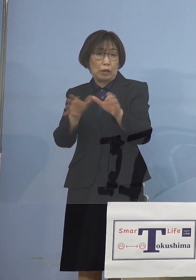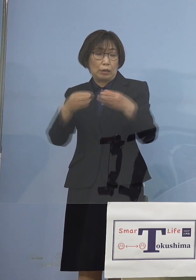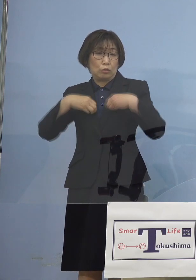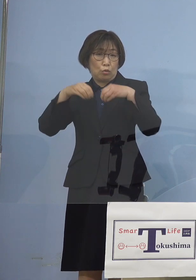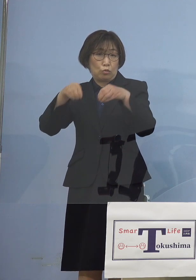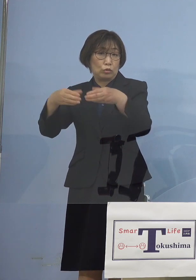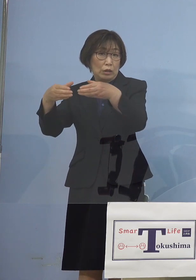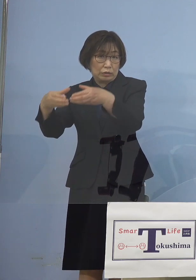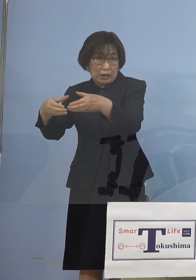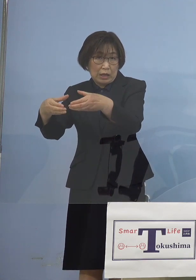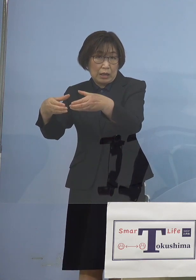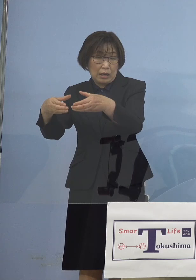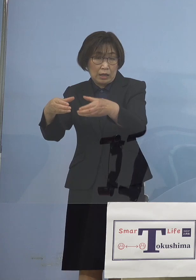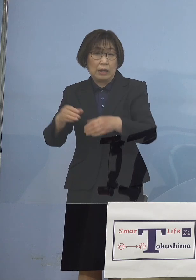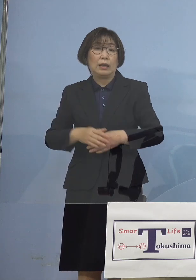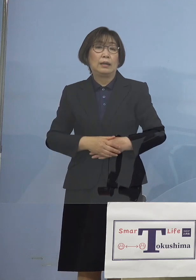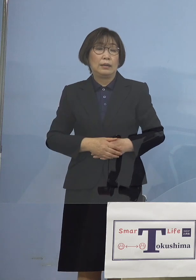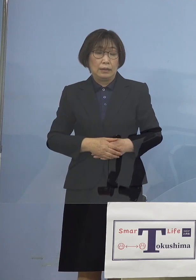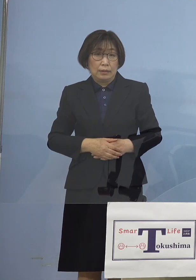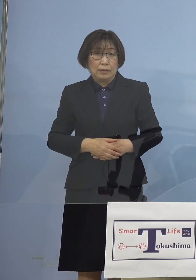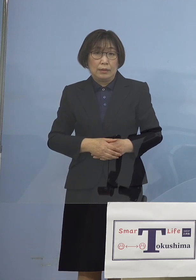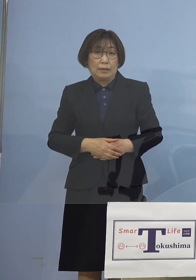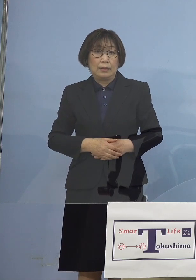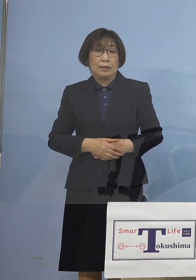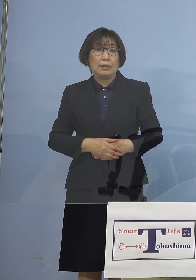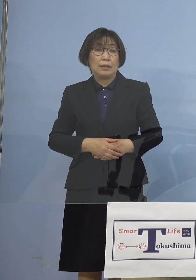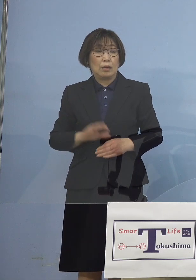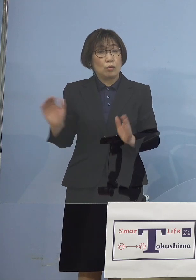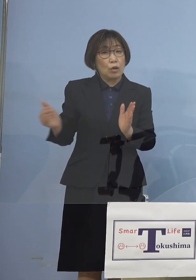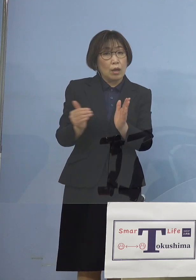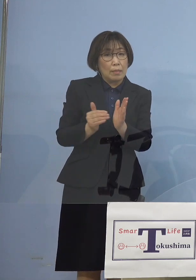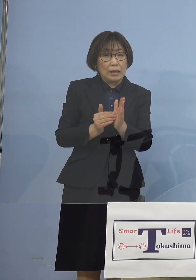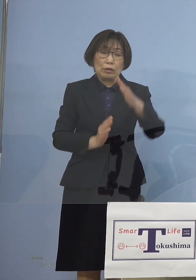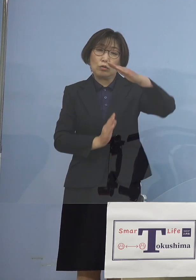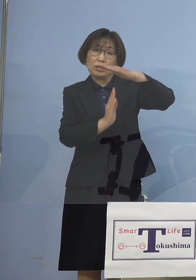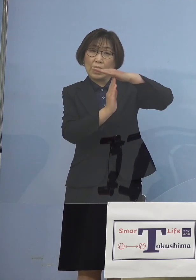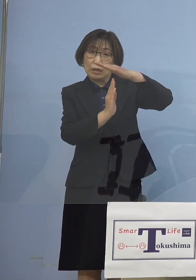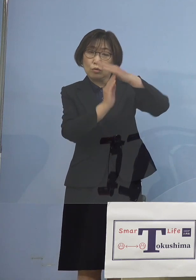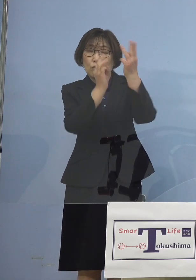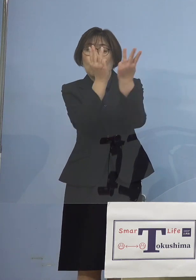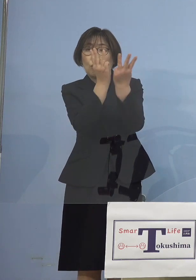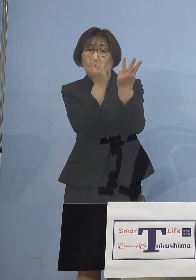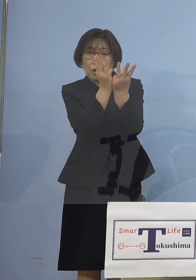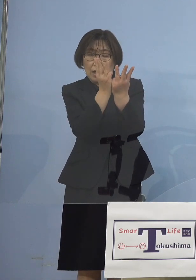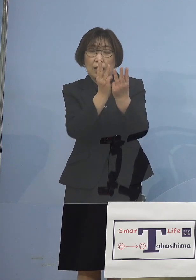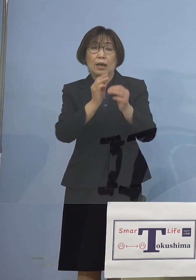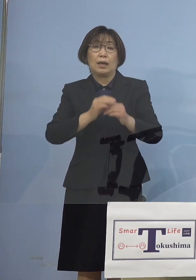こうした形で何と これまで最高が